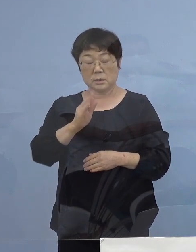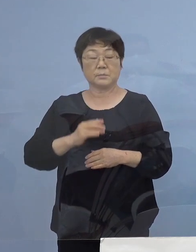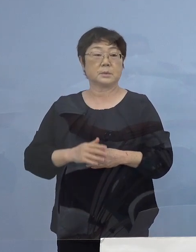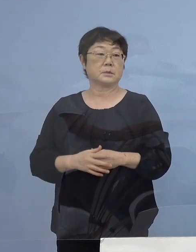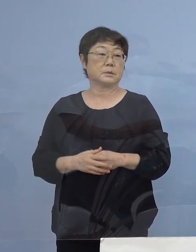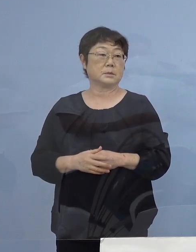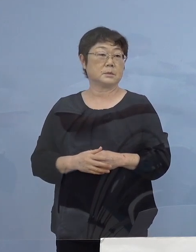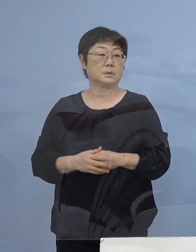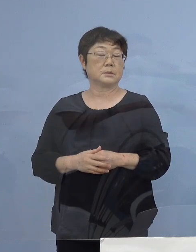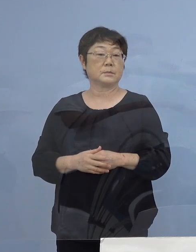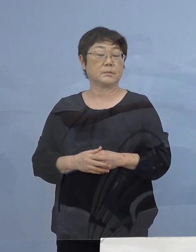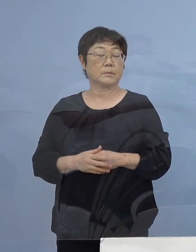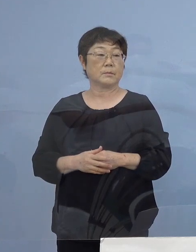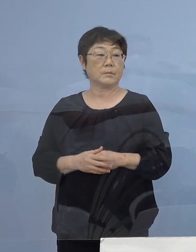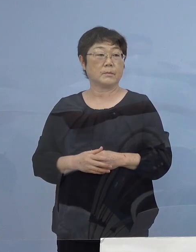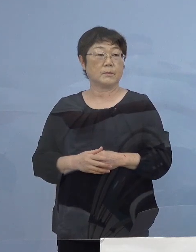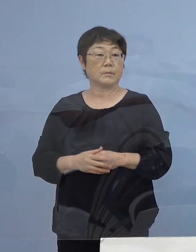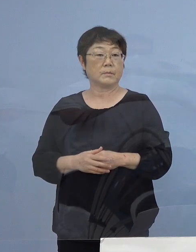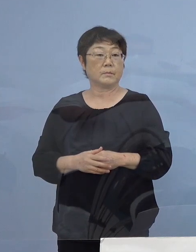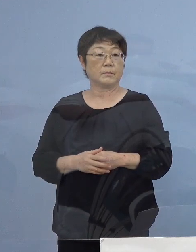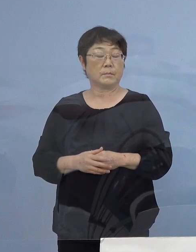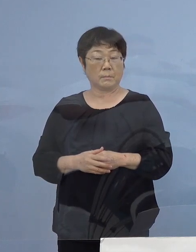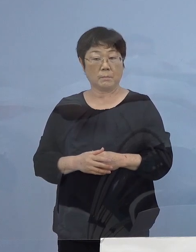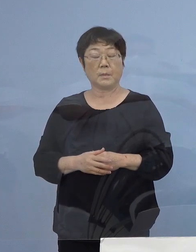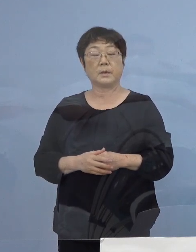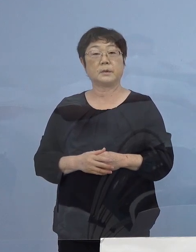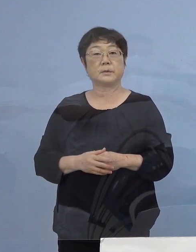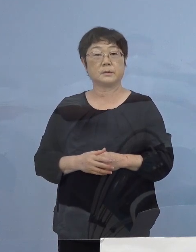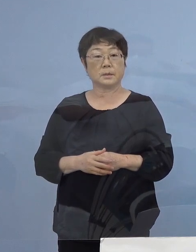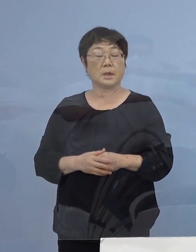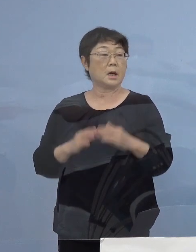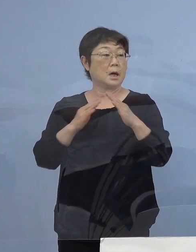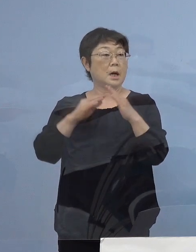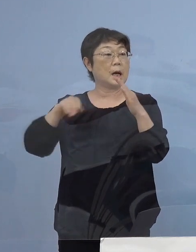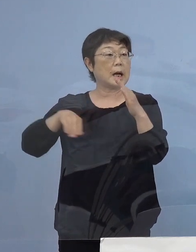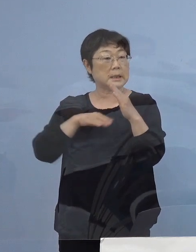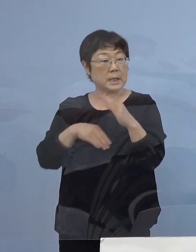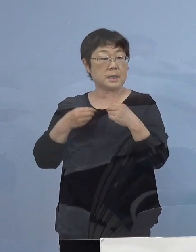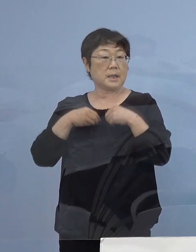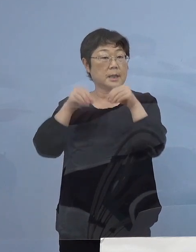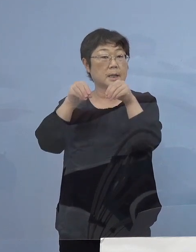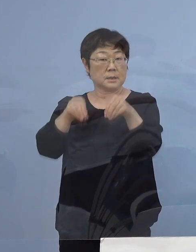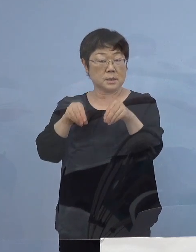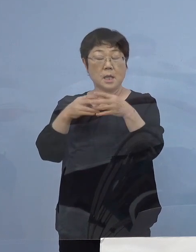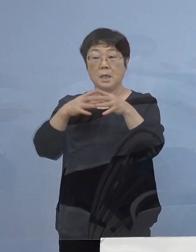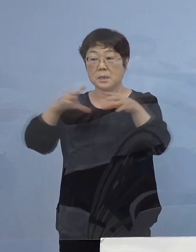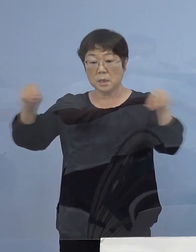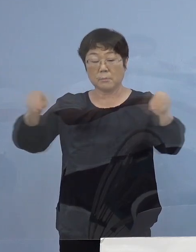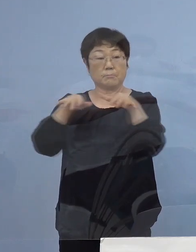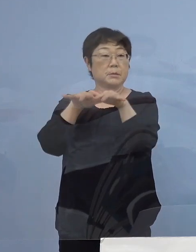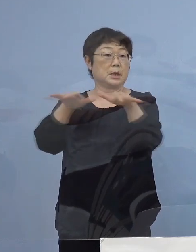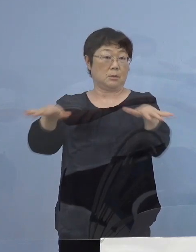次に非常に悩ましいのが家庭内感染 全国で広がっているところであります